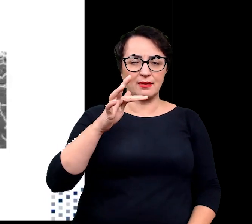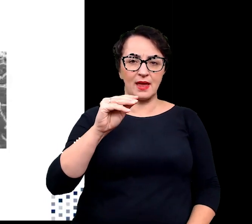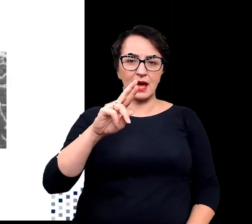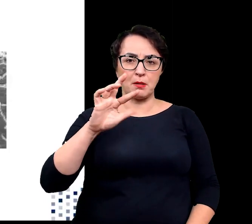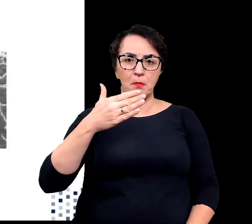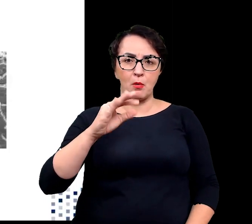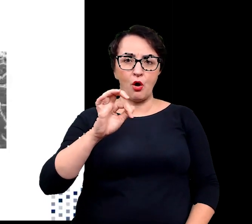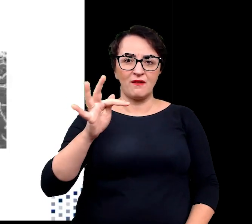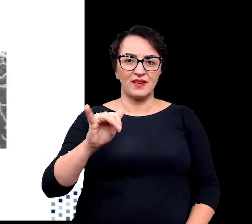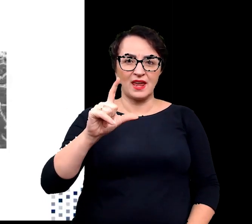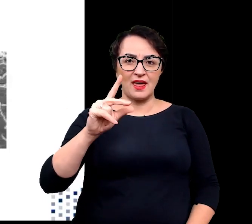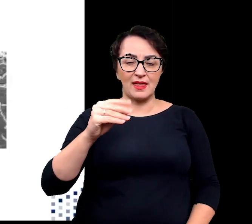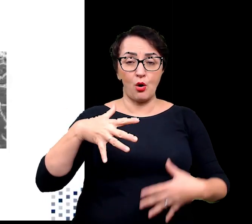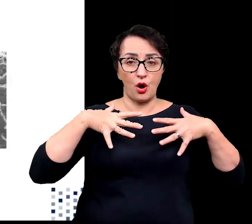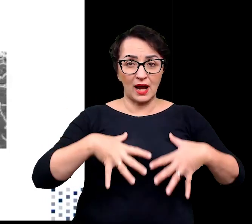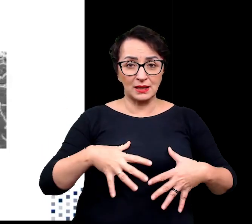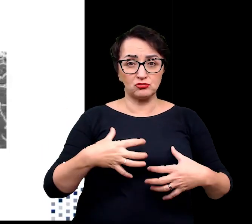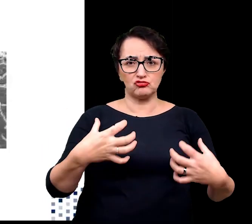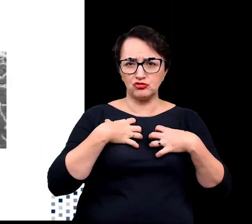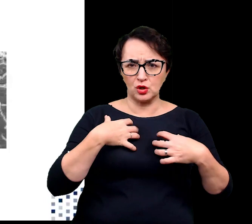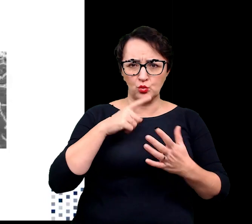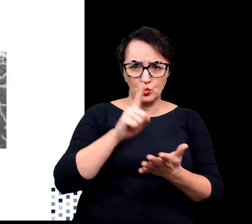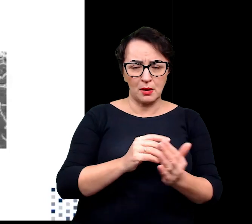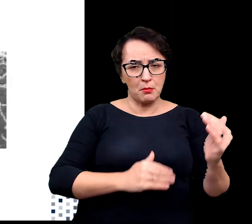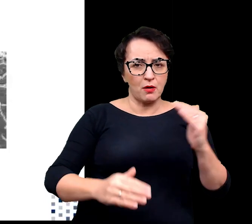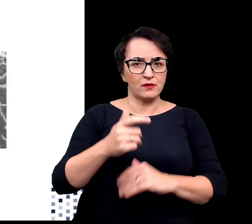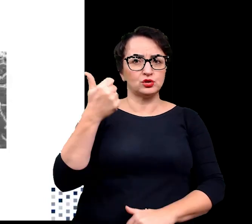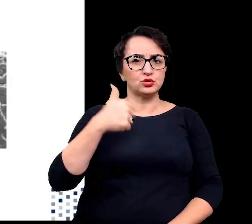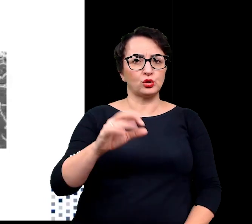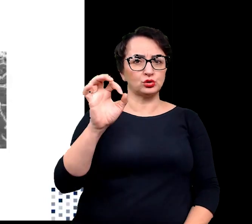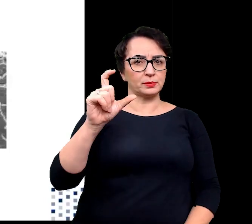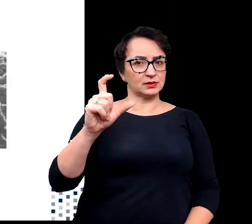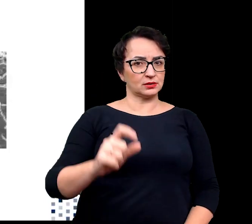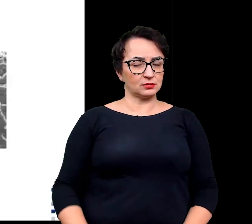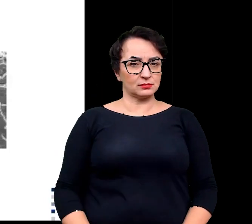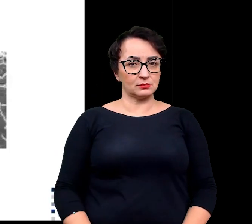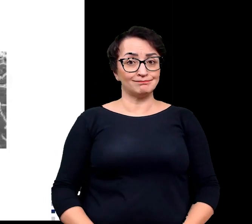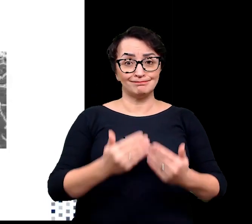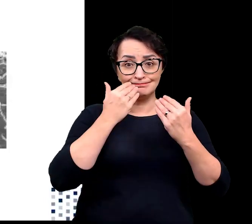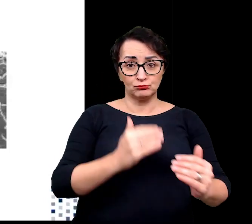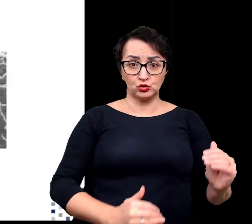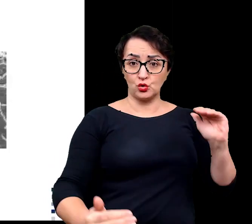nawet w temperaturze powyżej 100 stopni. To właśnie dzięki takim przystosowaniom inaczej